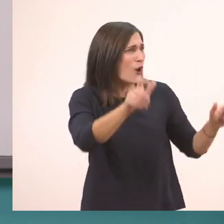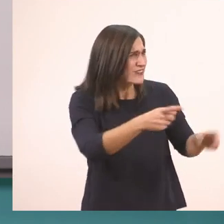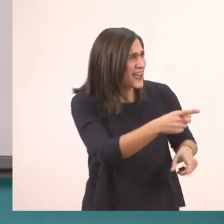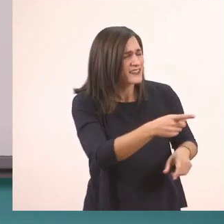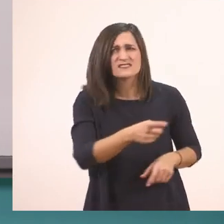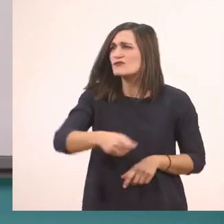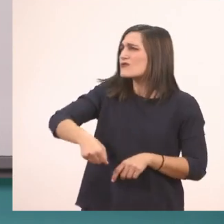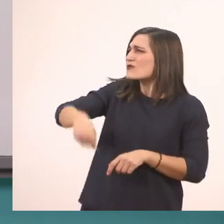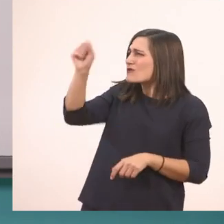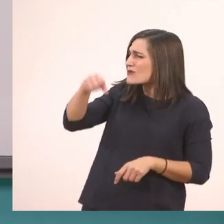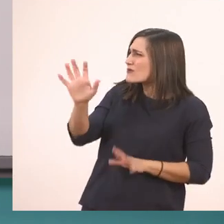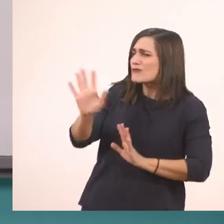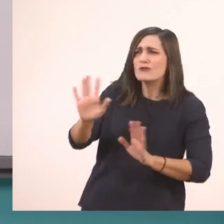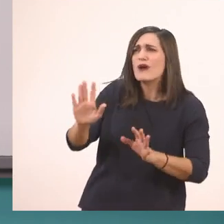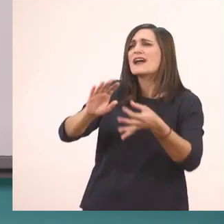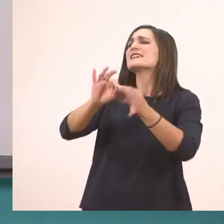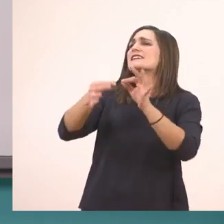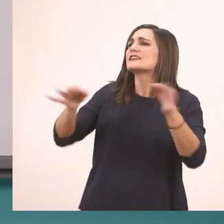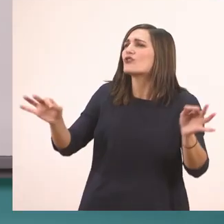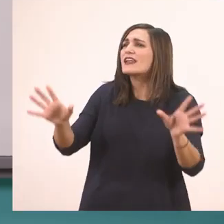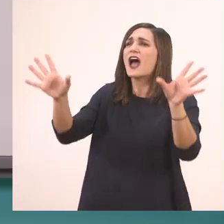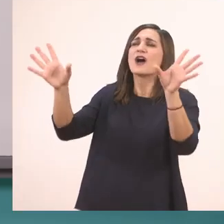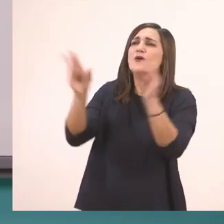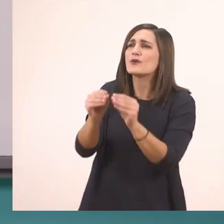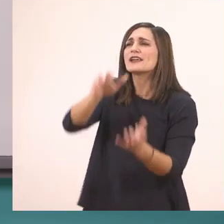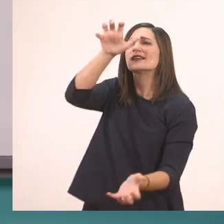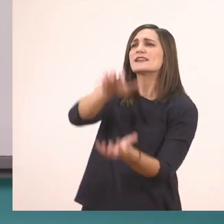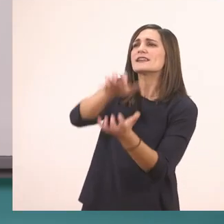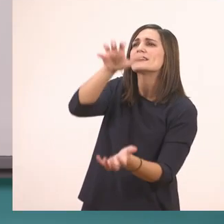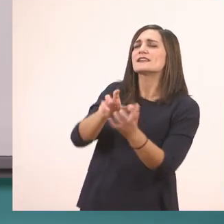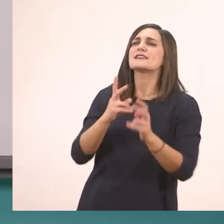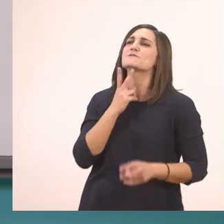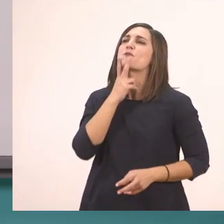Όχι, την ιστορία με τον ιπποπόταμο.